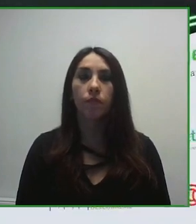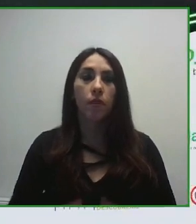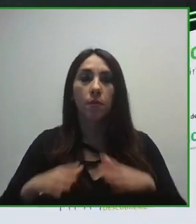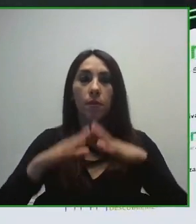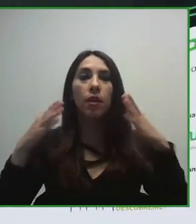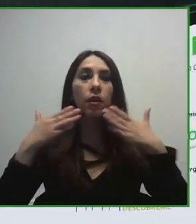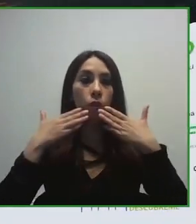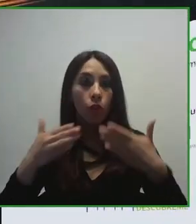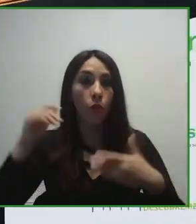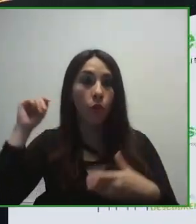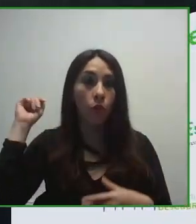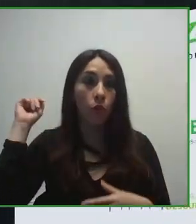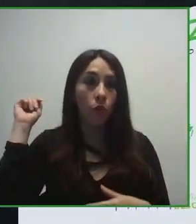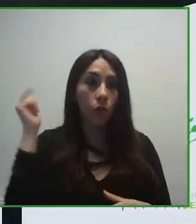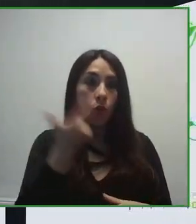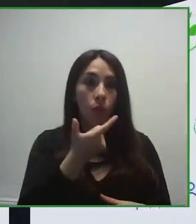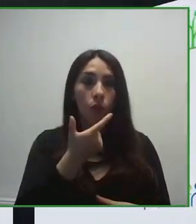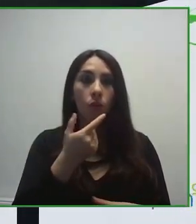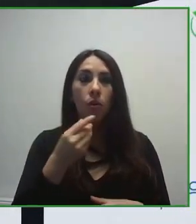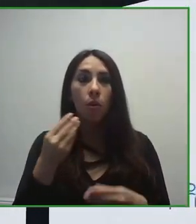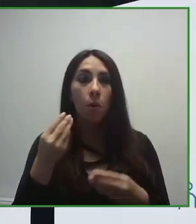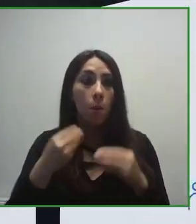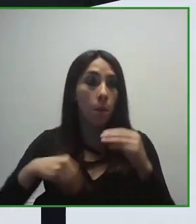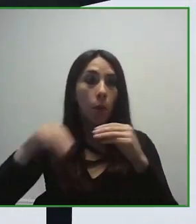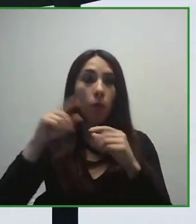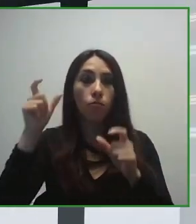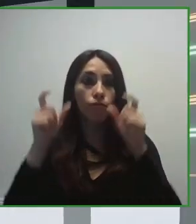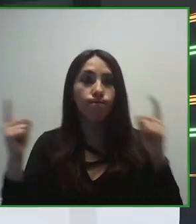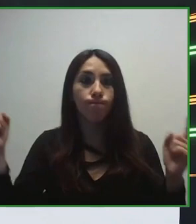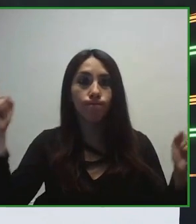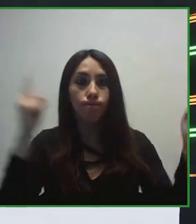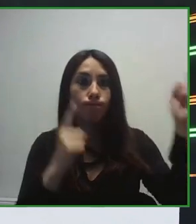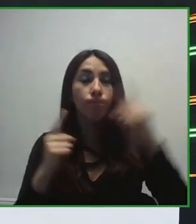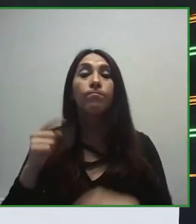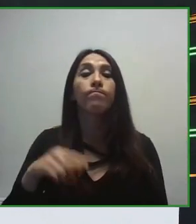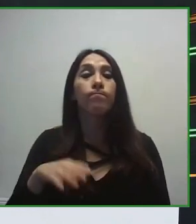Accesibilidad e Innovación de la Fundación ONCE y os doy la bienvenida a este panel